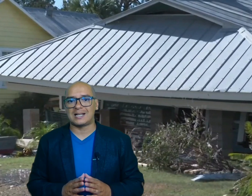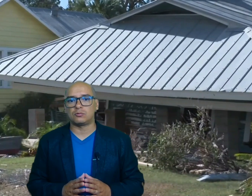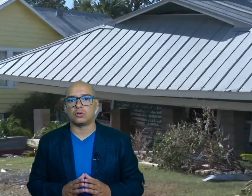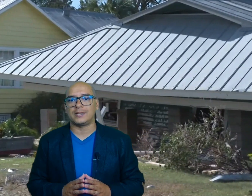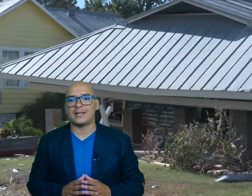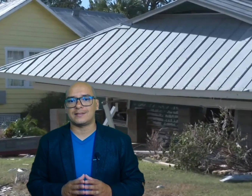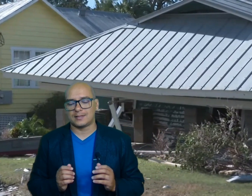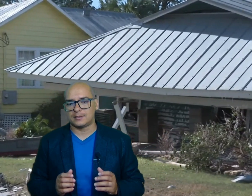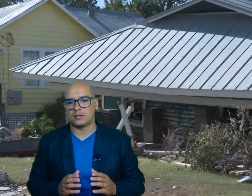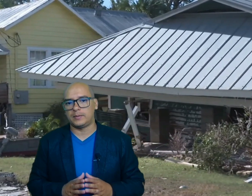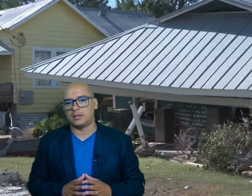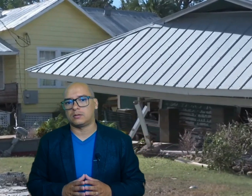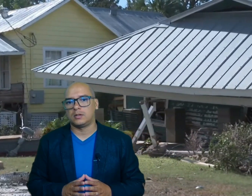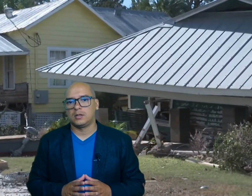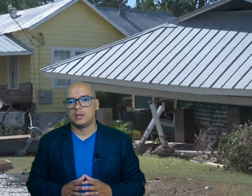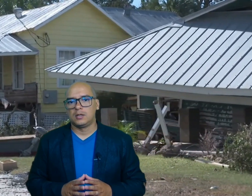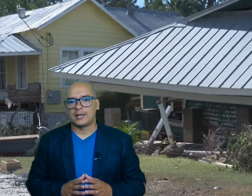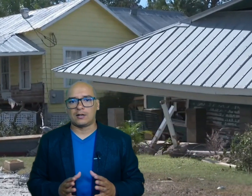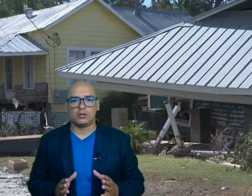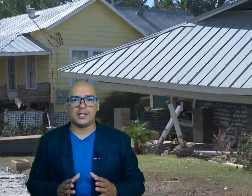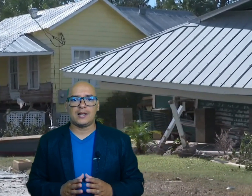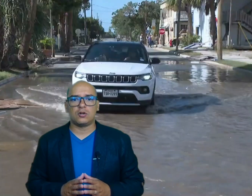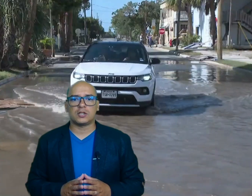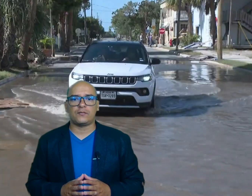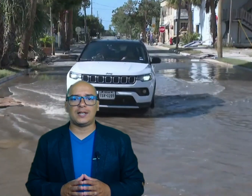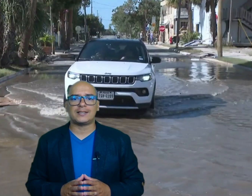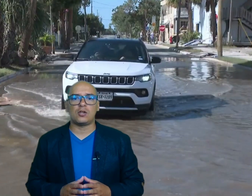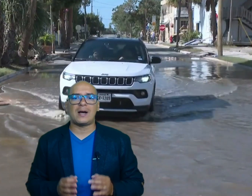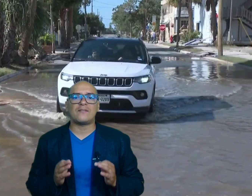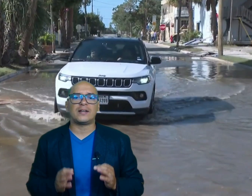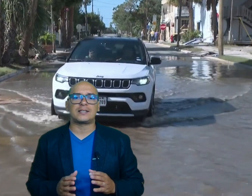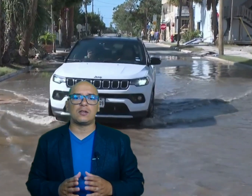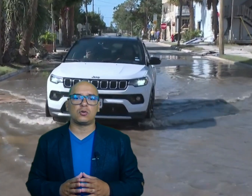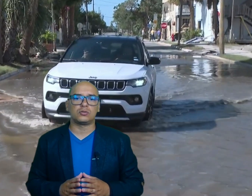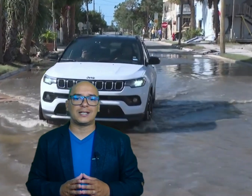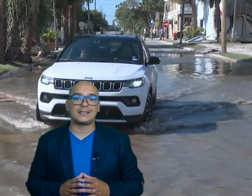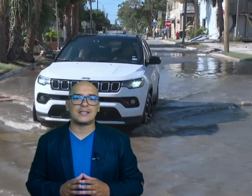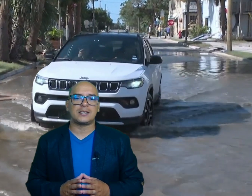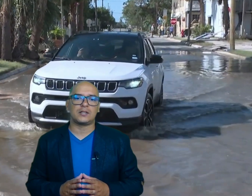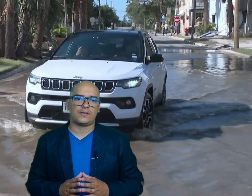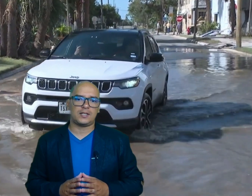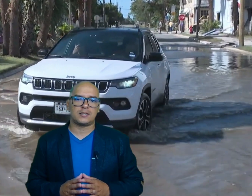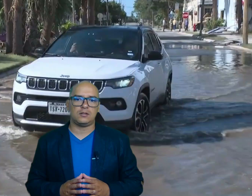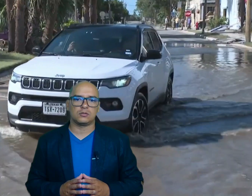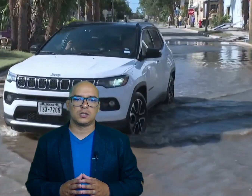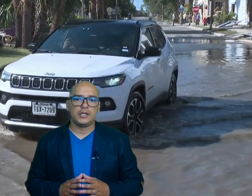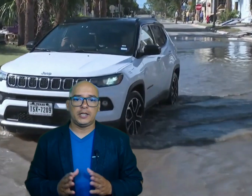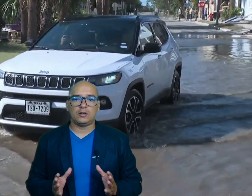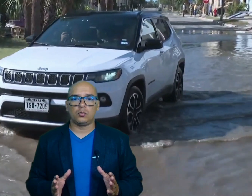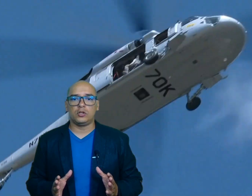autoridades este domingo Carolina del Norte Fue el estado más afectado con 37 fallecidos incluido